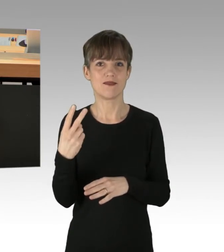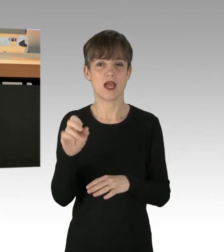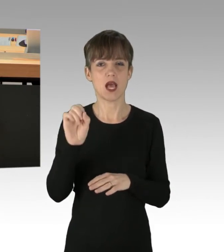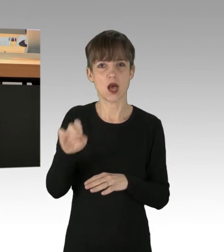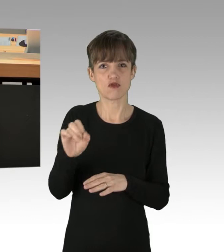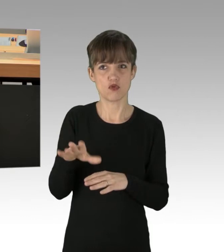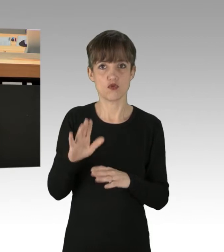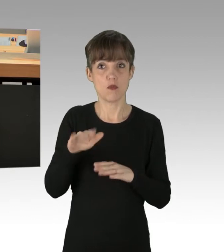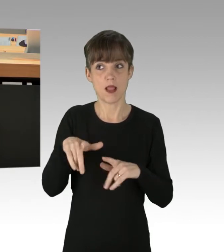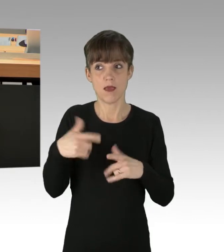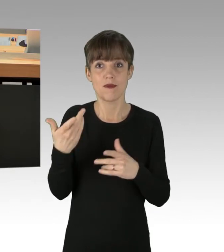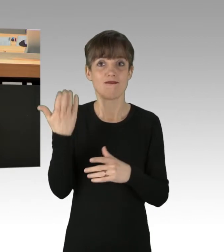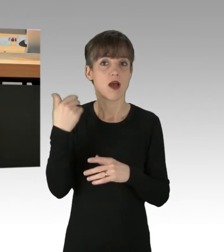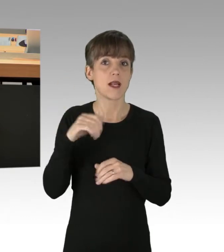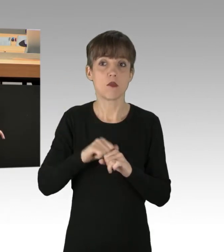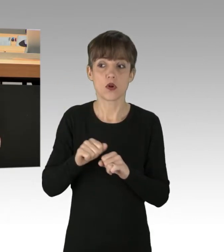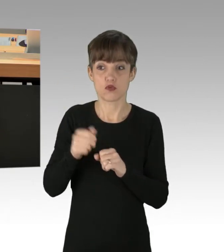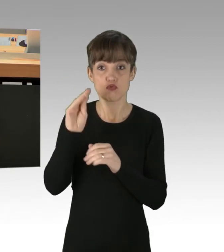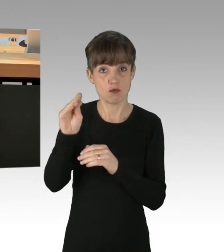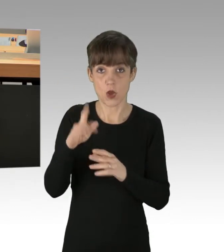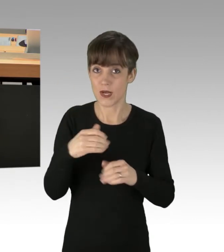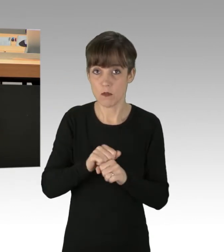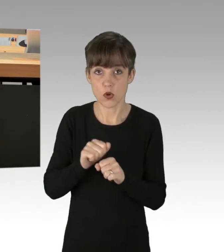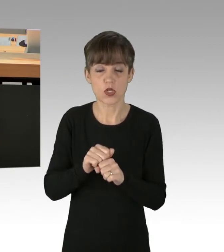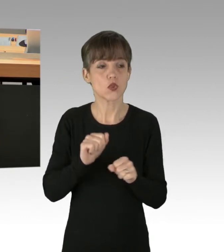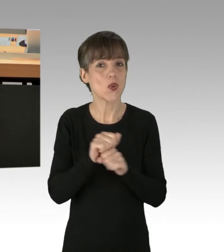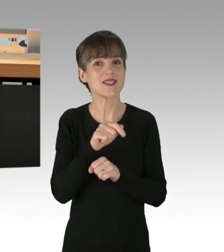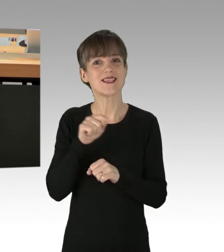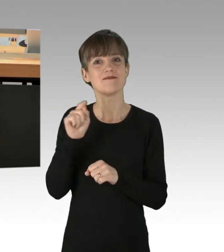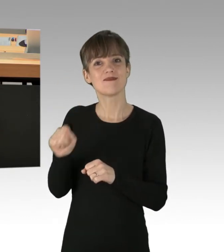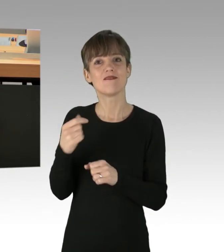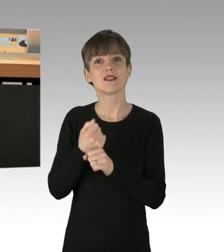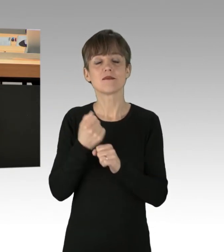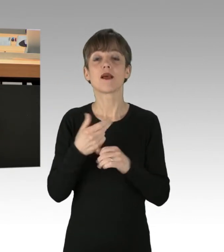und zukünftig auch nicht möglich wäre, verbreiten Sie den Irrglauben, dass hohe Lebensstandards